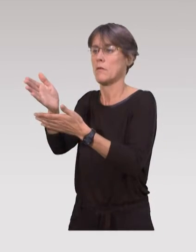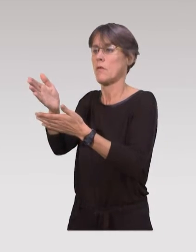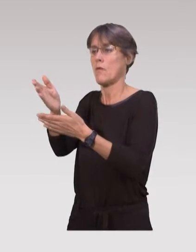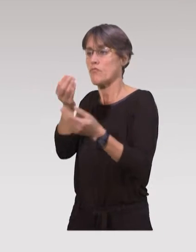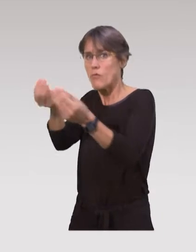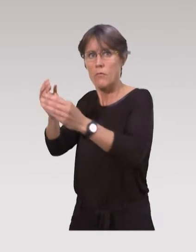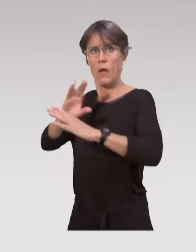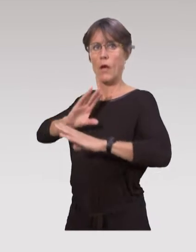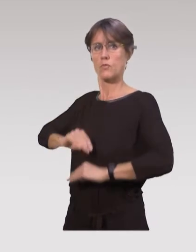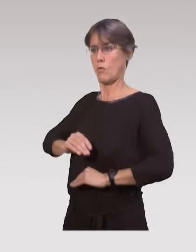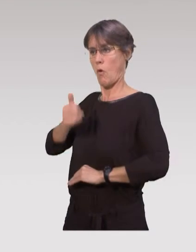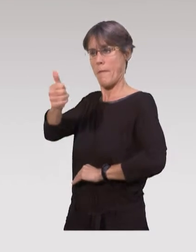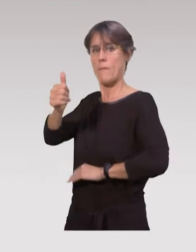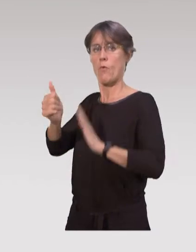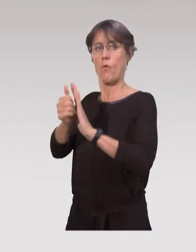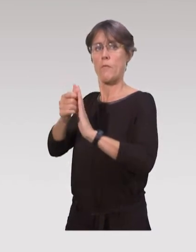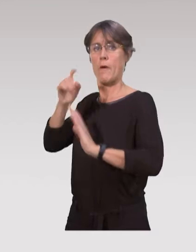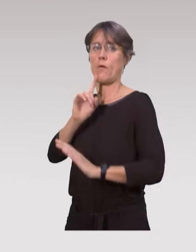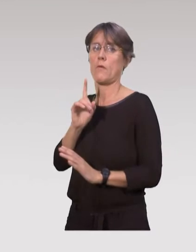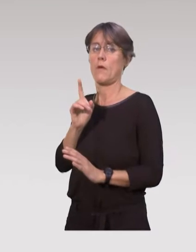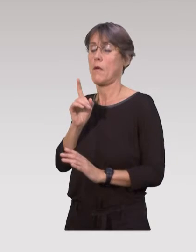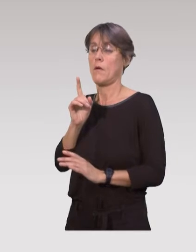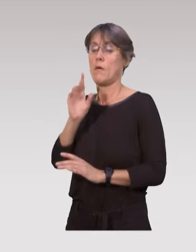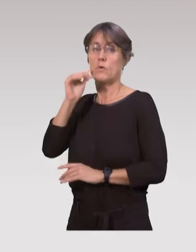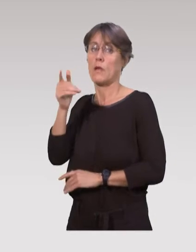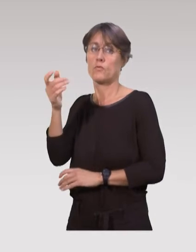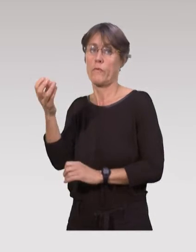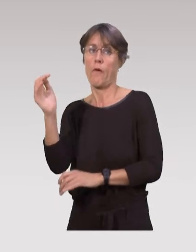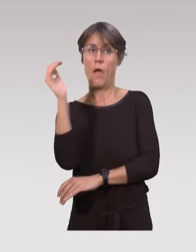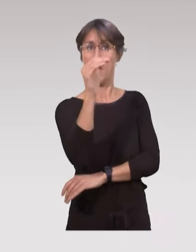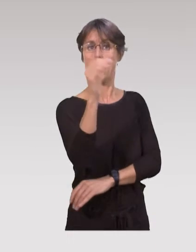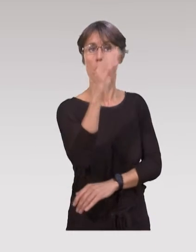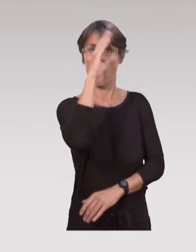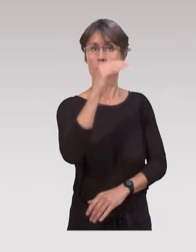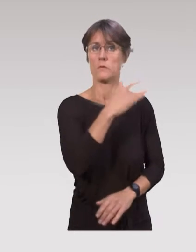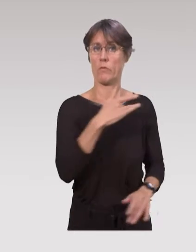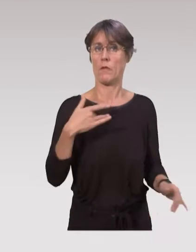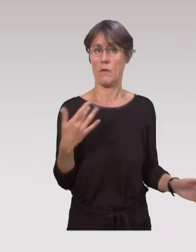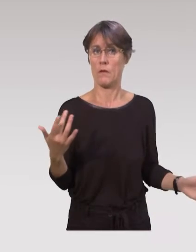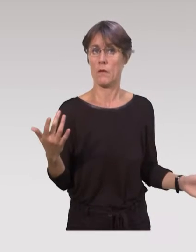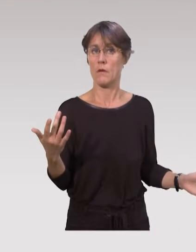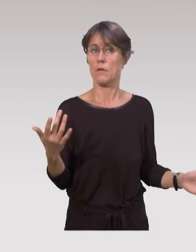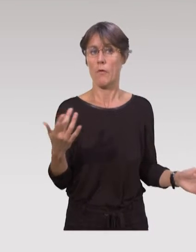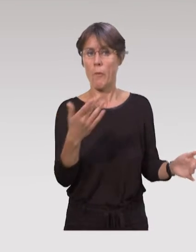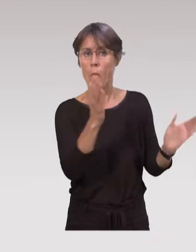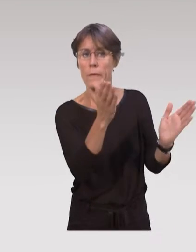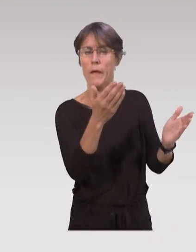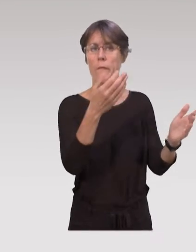dans leurs compétences parentales. Pour cela, ils font souvent appel aux professionnels de santé des maternités,